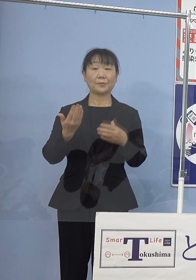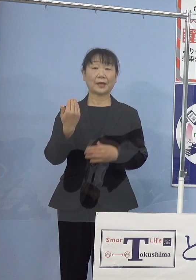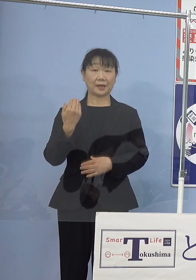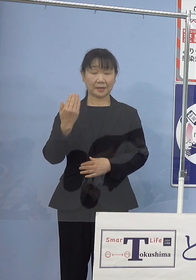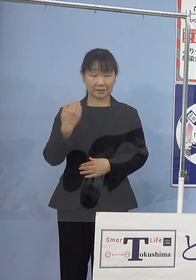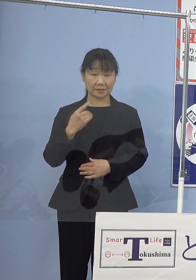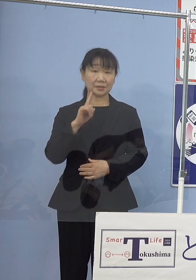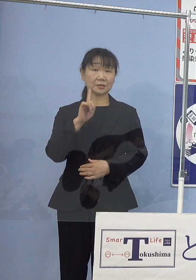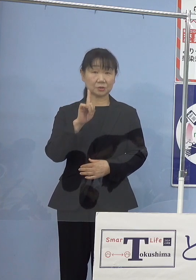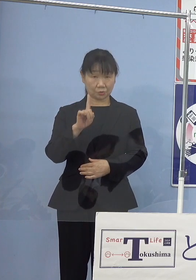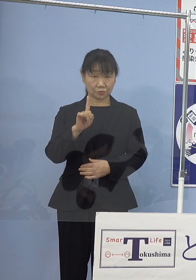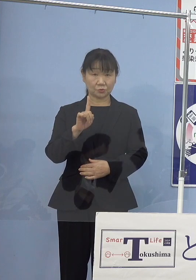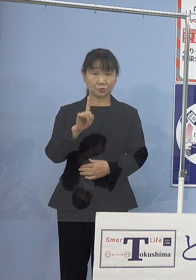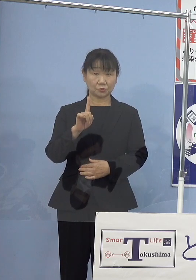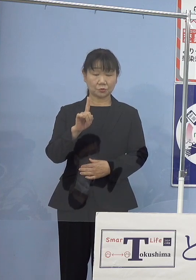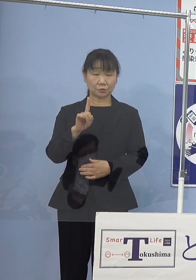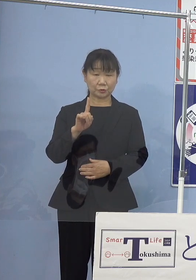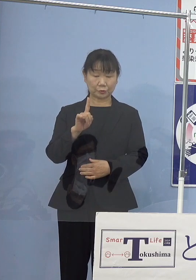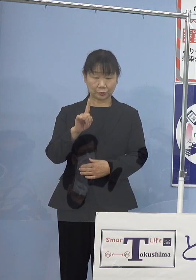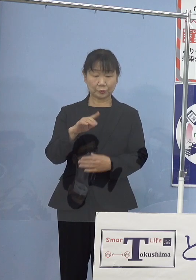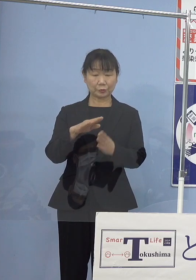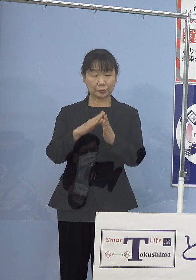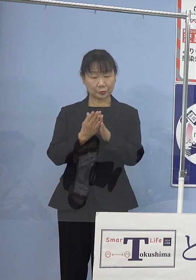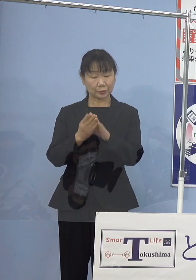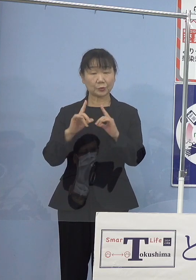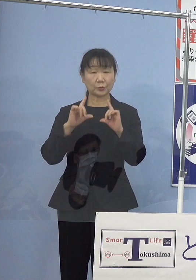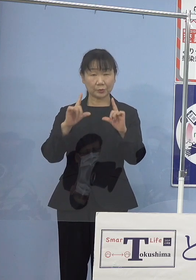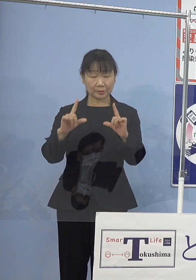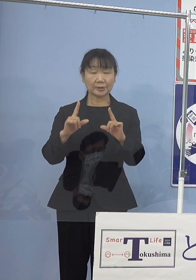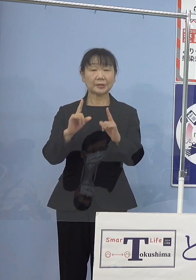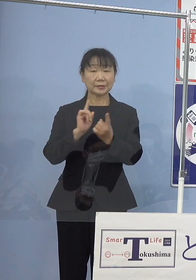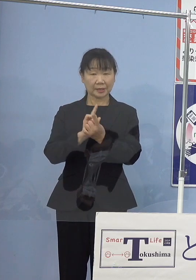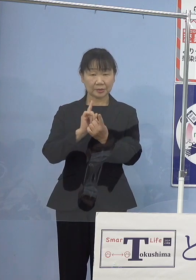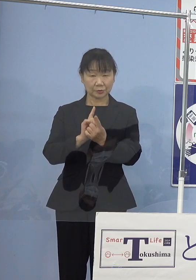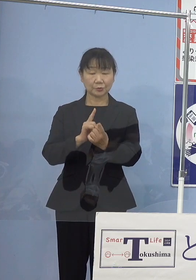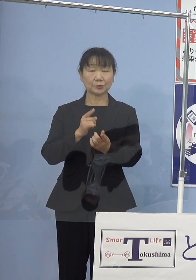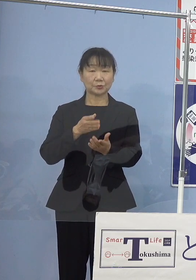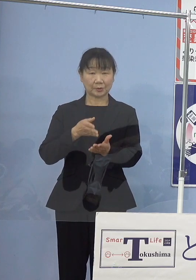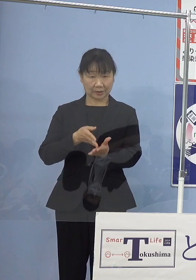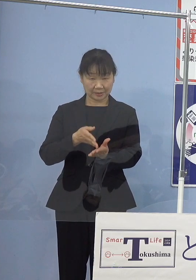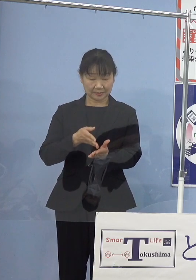1点訃報に対してのコメントを 述べさせていただきたいと存じます